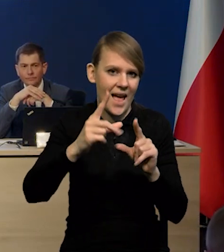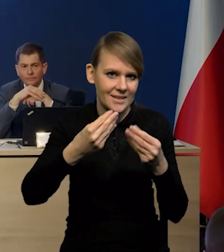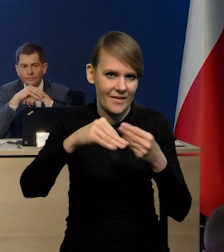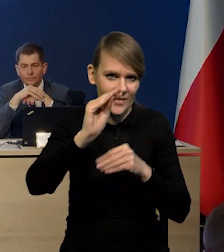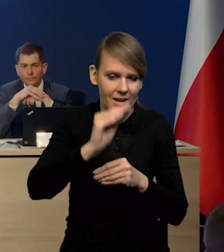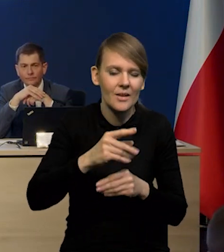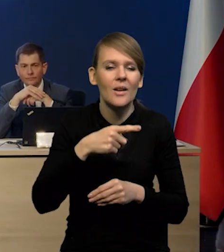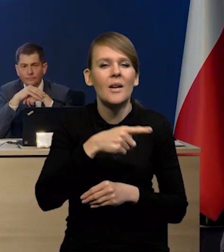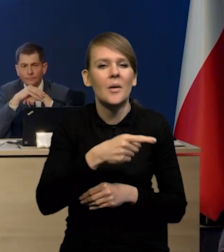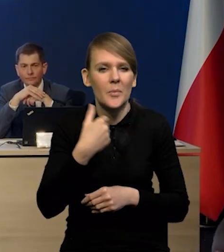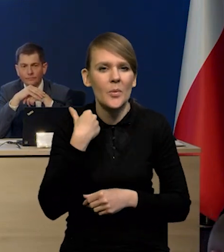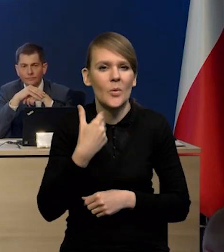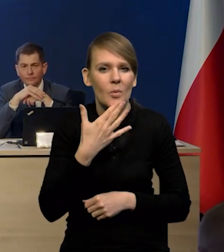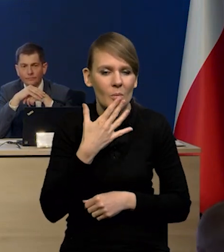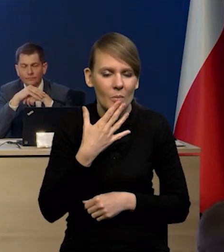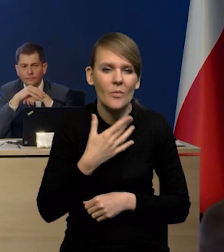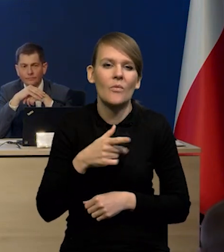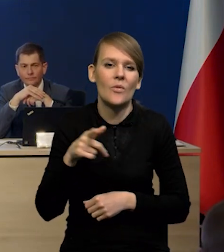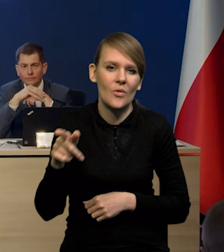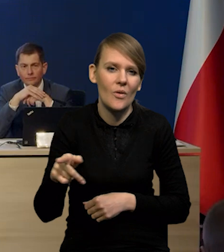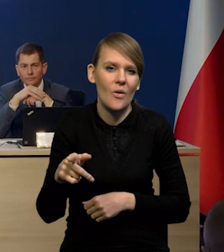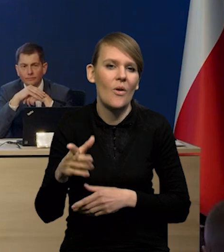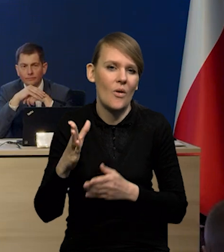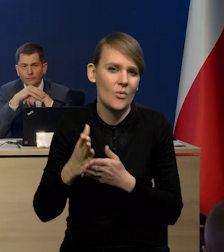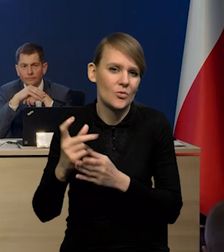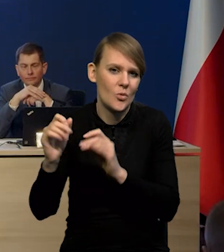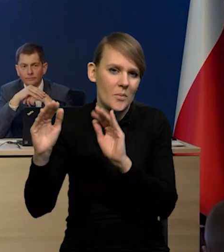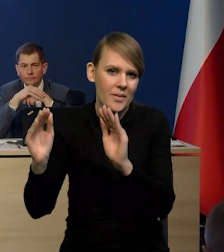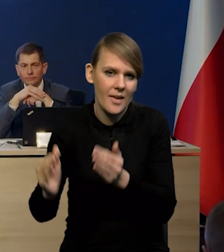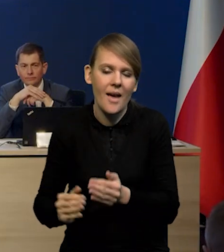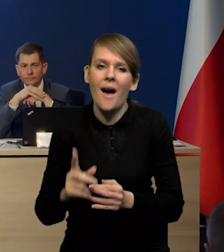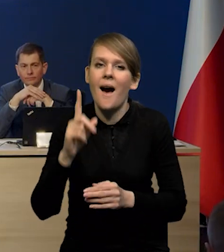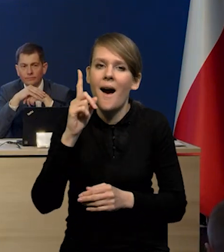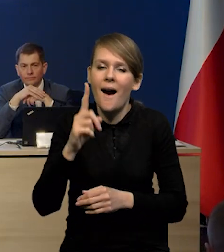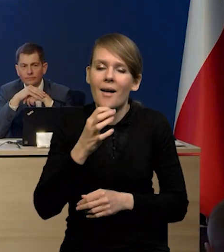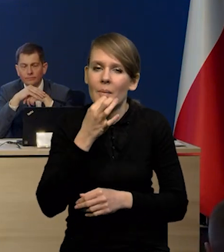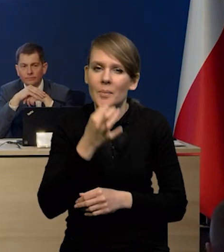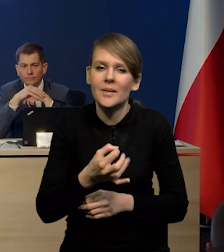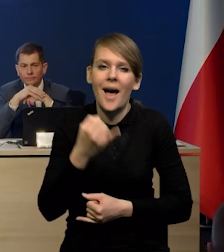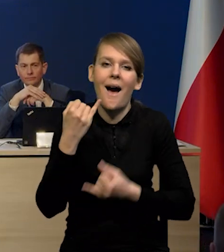Wspomniane było to, że one oczywiście słabną. Tak, ale co będzie,